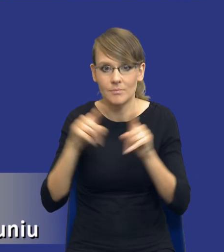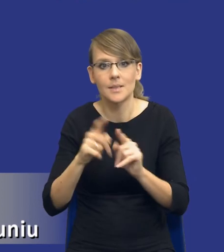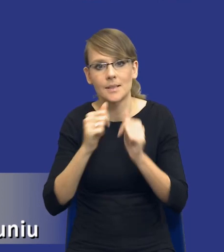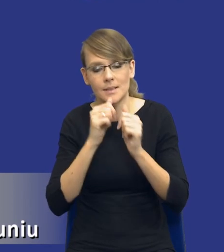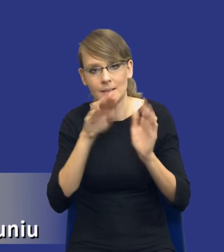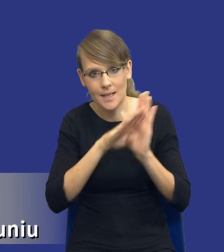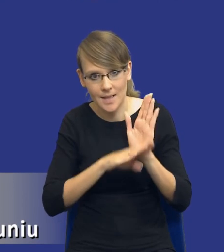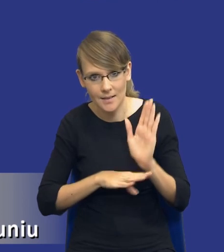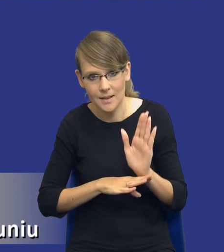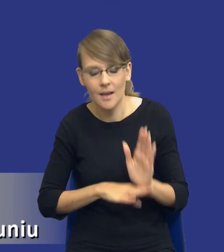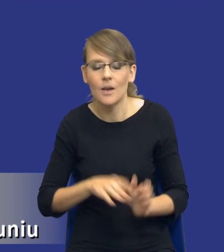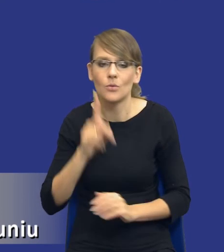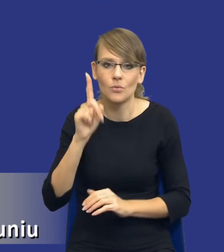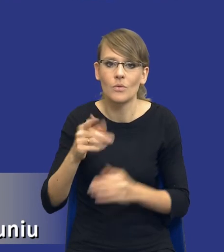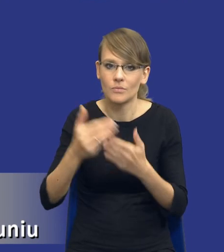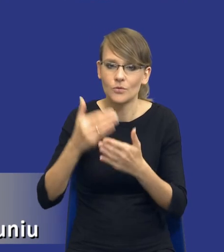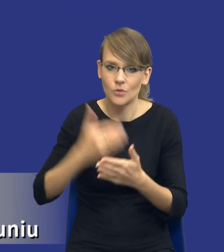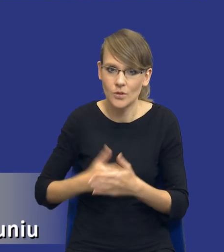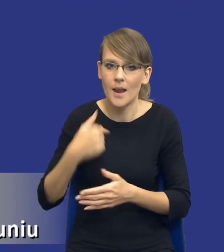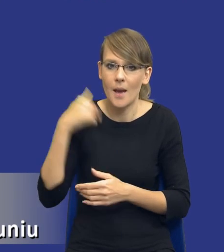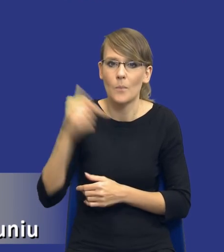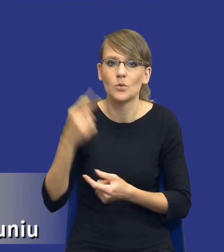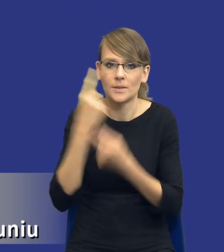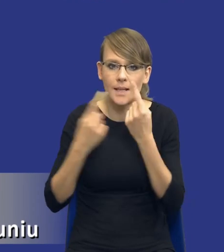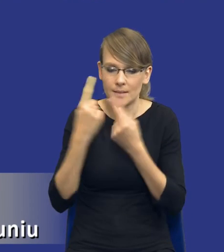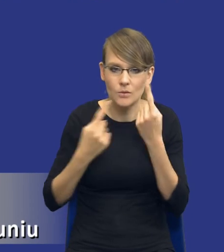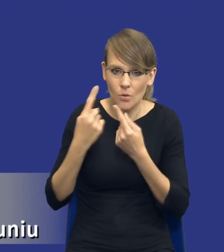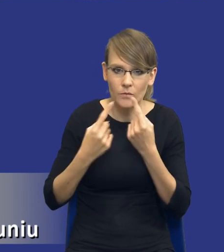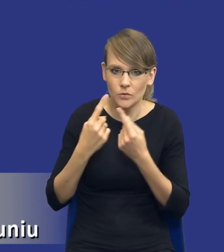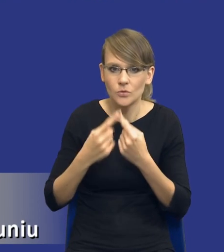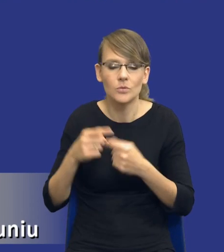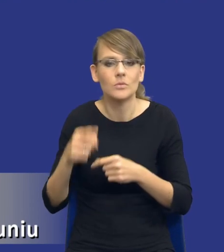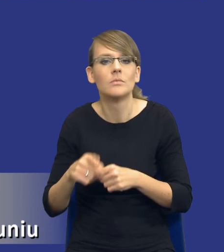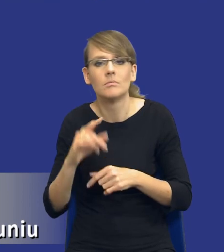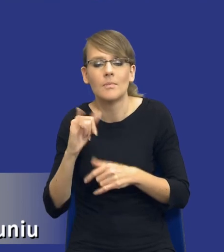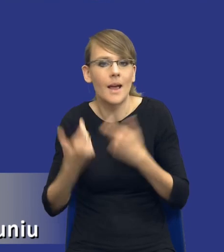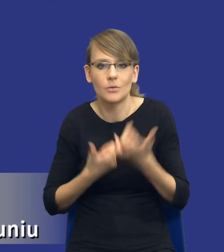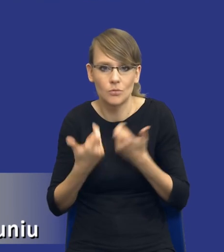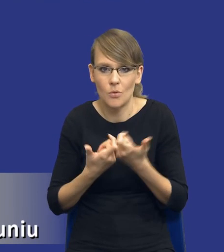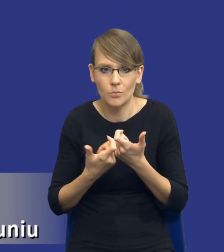wszczęciem postępowania ja się muszę zastanowić nad tym, jak dojść do tego, że rzeczywiście